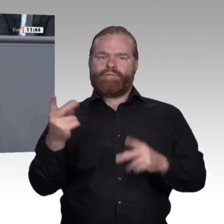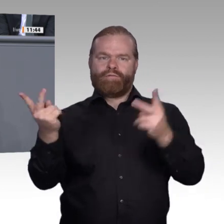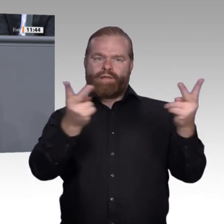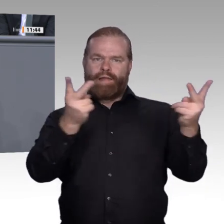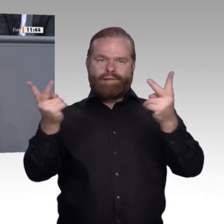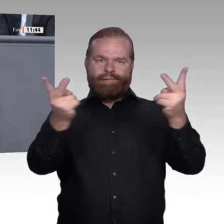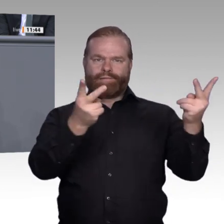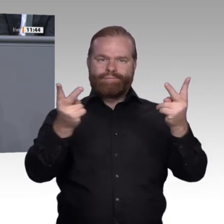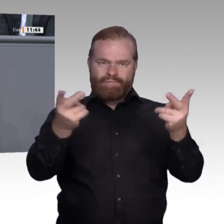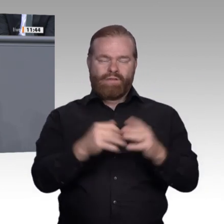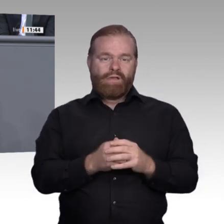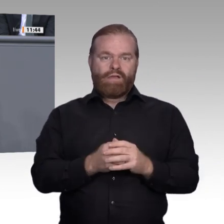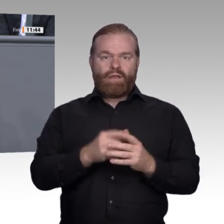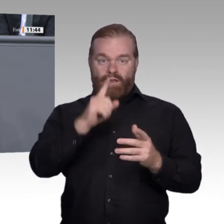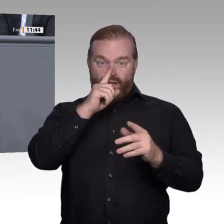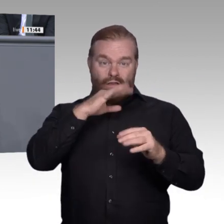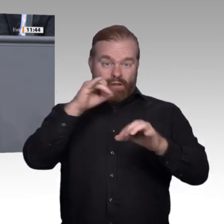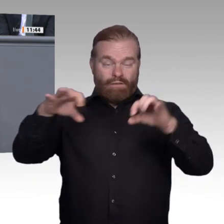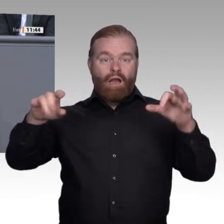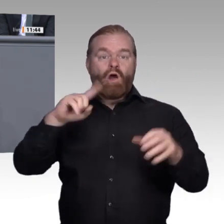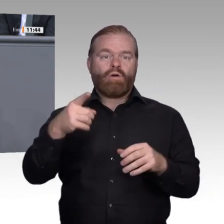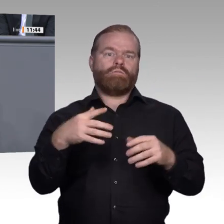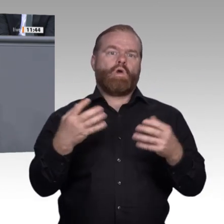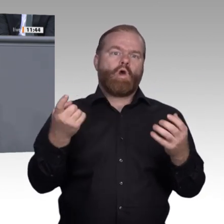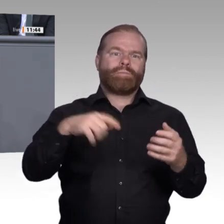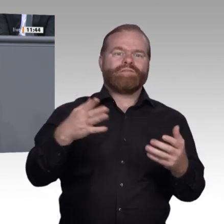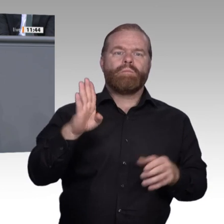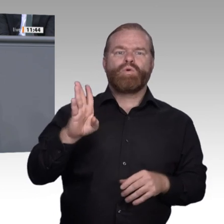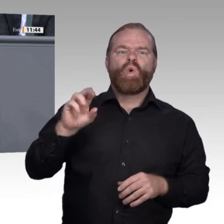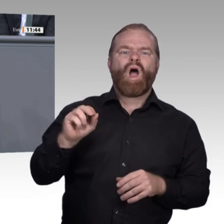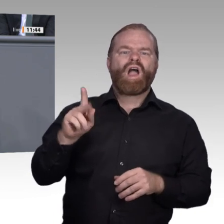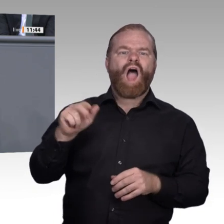wir nicht: Hier wird ein Großteil der Menschen in unserem Land ausgebildet. Diese Betriebe